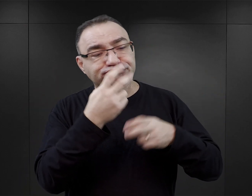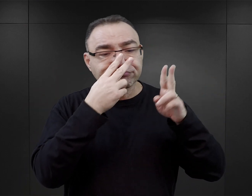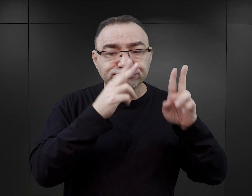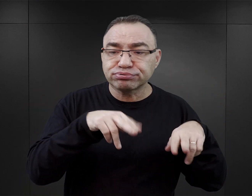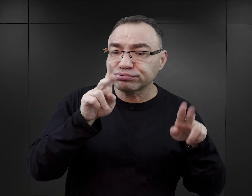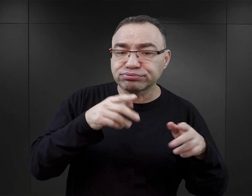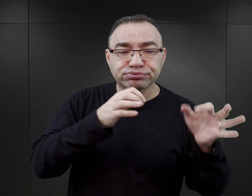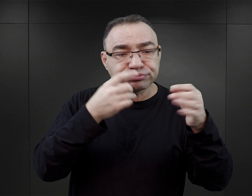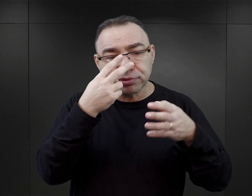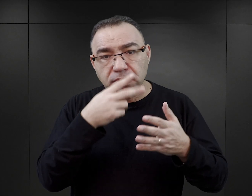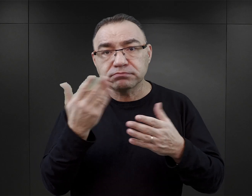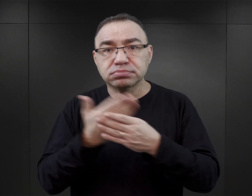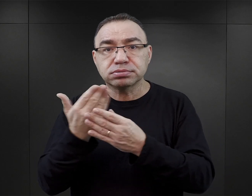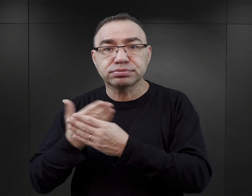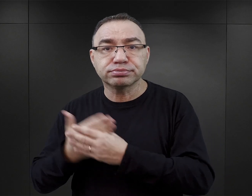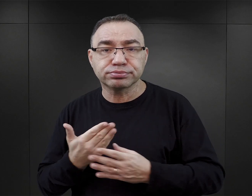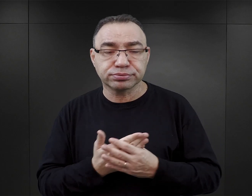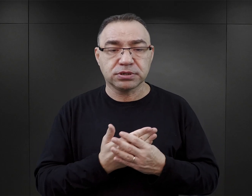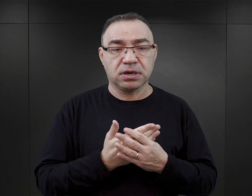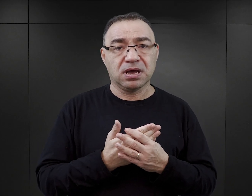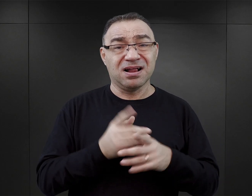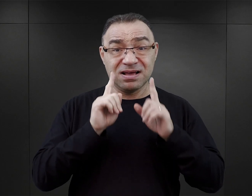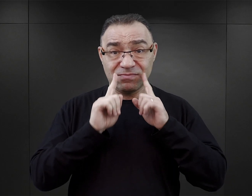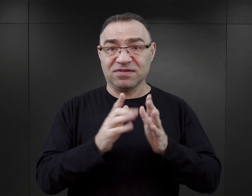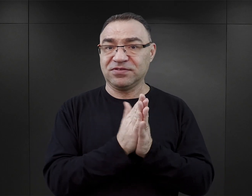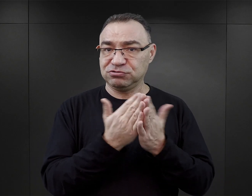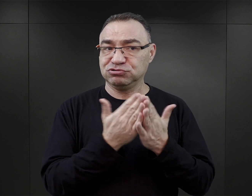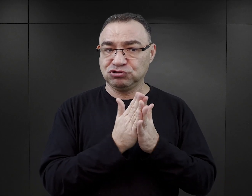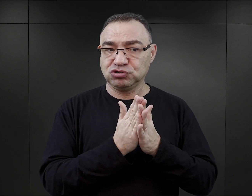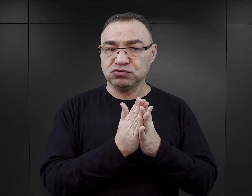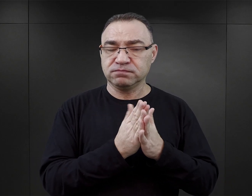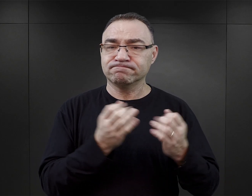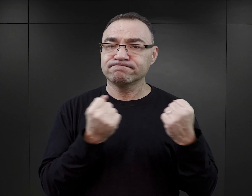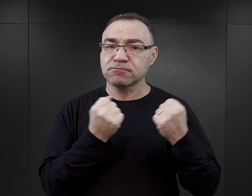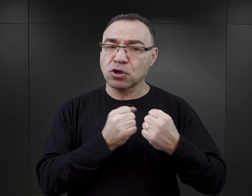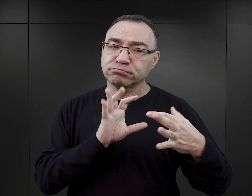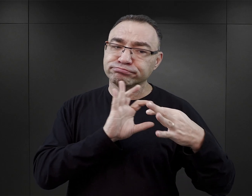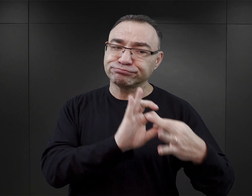Natomiast tak, rzeczywiście to były w większości książki ściśle związane z doświadczeniem,